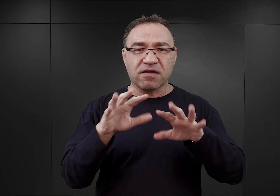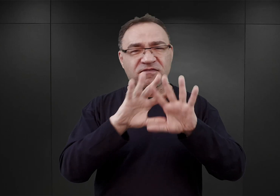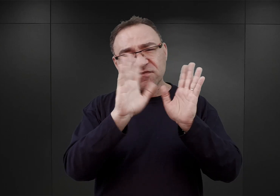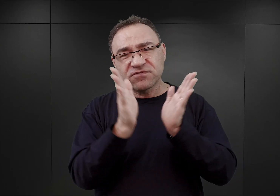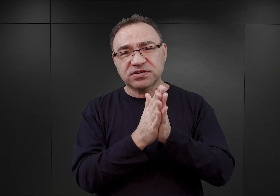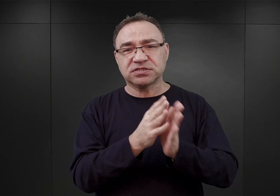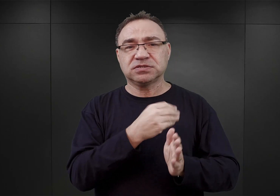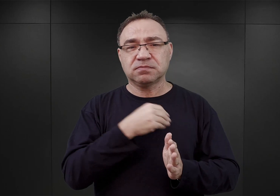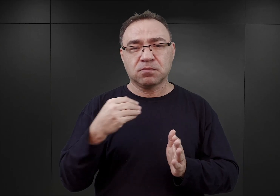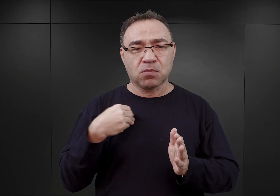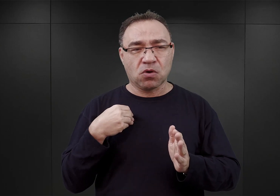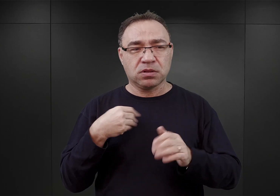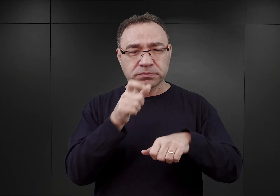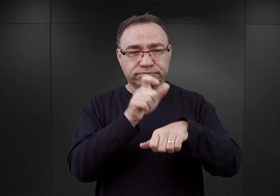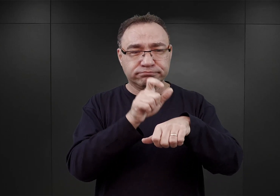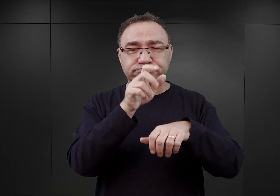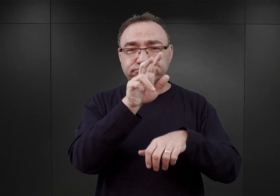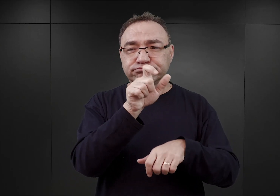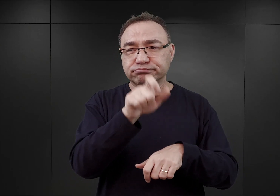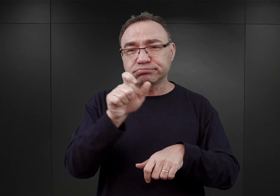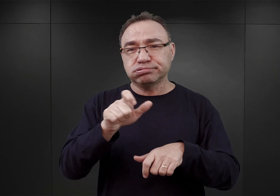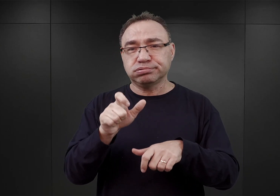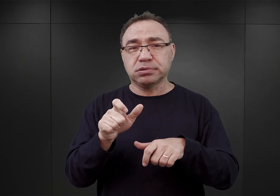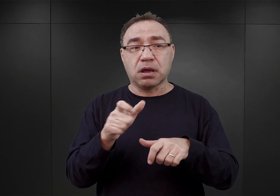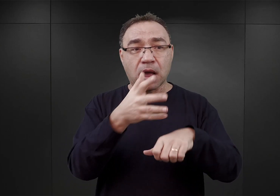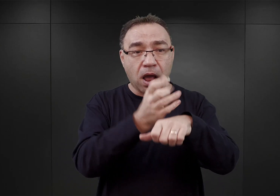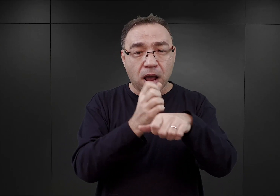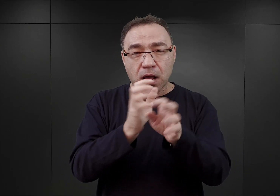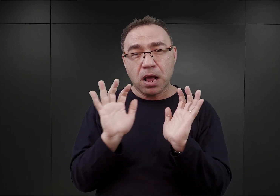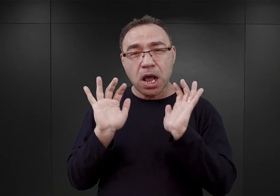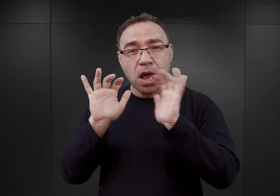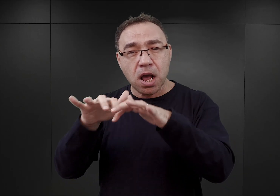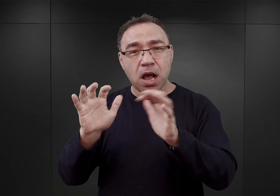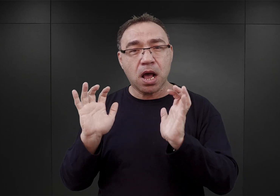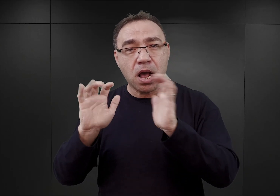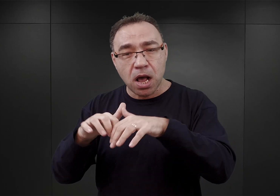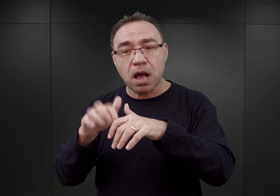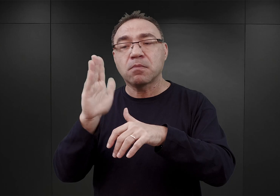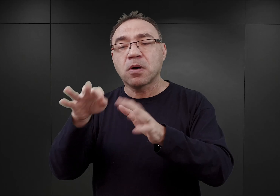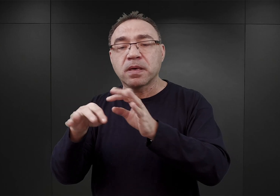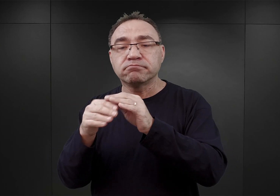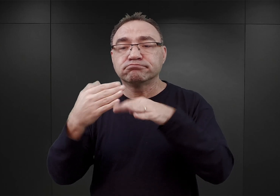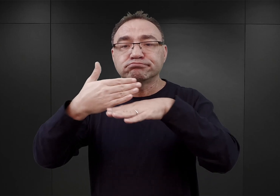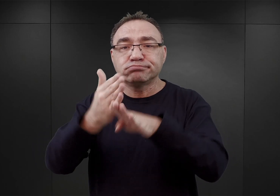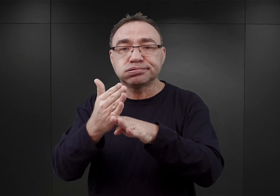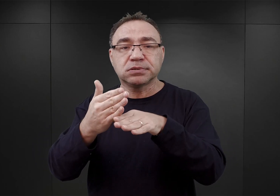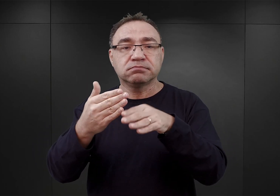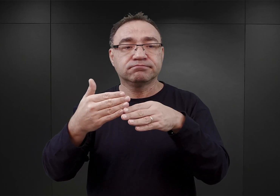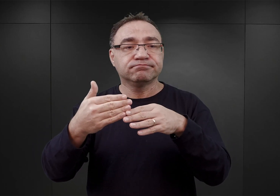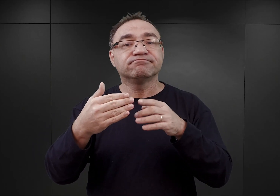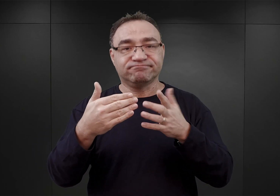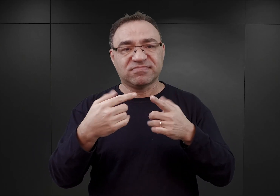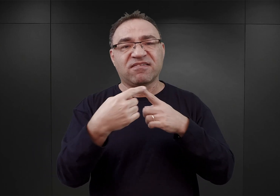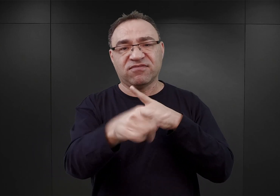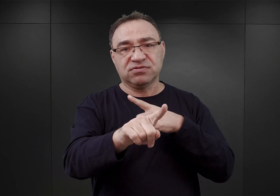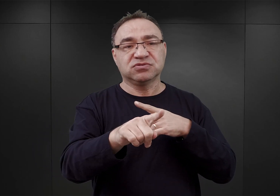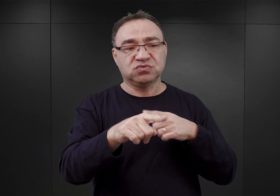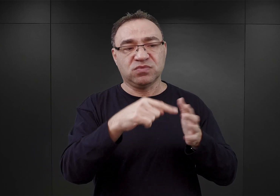aresztowanych wówczas w ramach owych akcji, z którego później deportowano do Auschwitz pierwszy transport polskich więźniów politycznych.